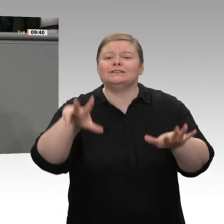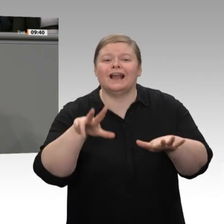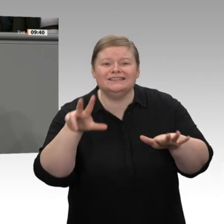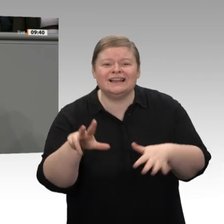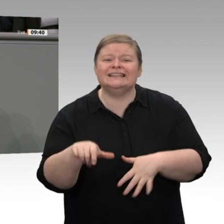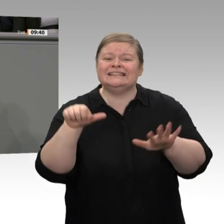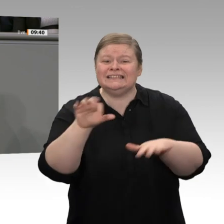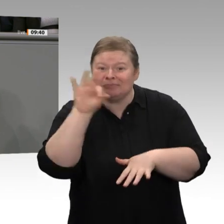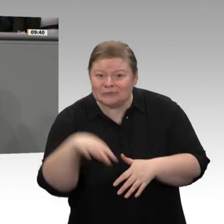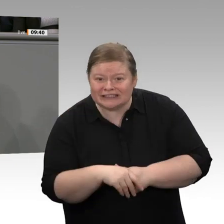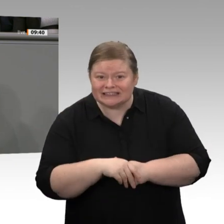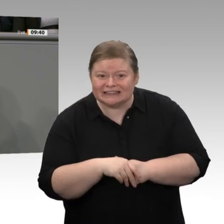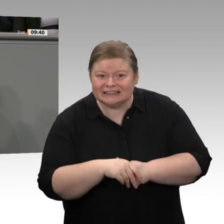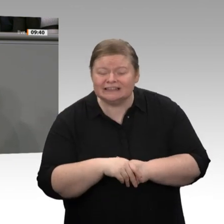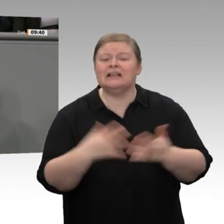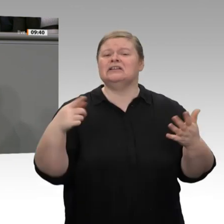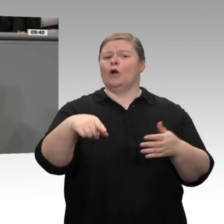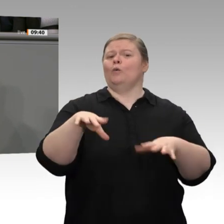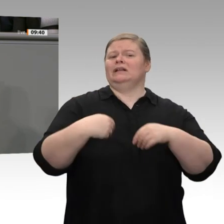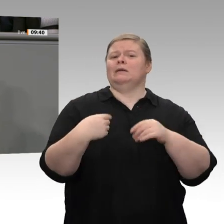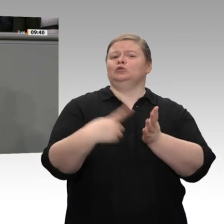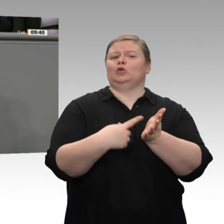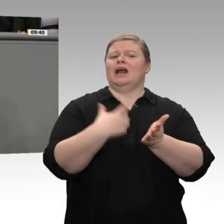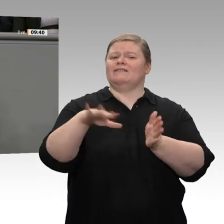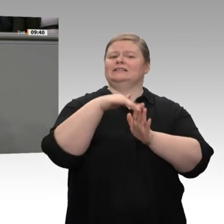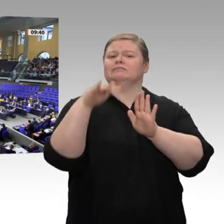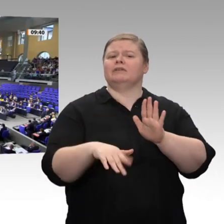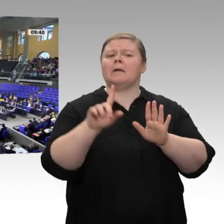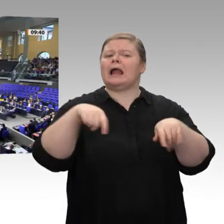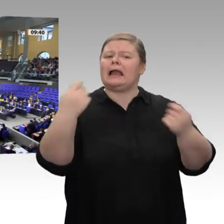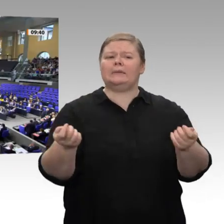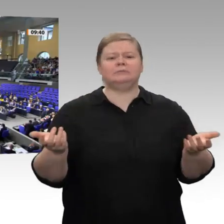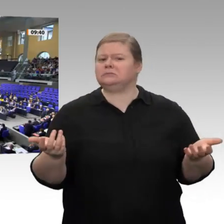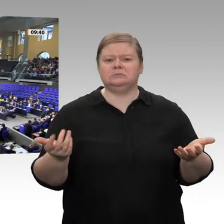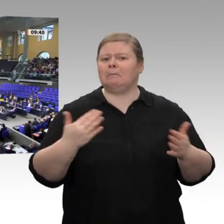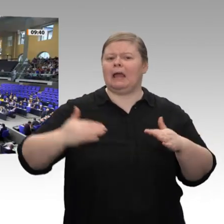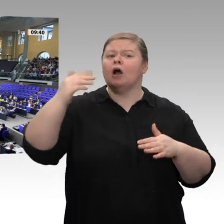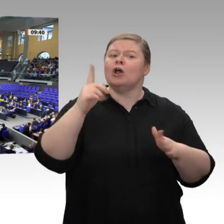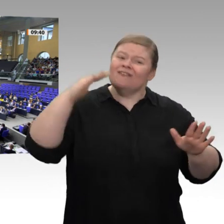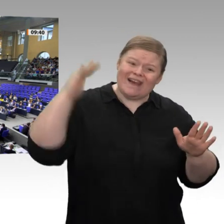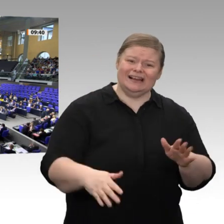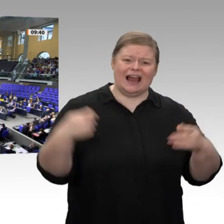macht überhaupt keinen Sinn. Richtig wäre es